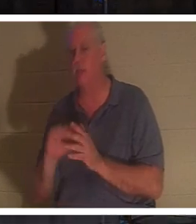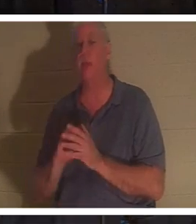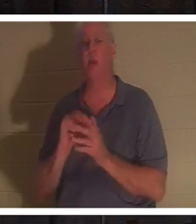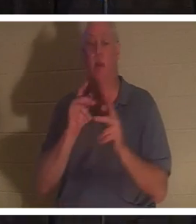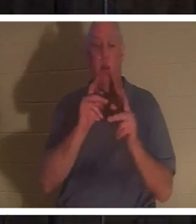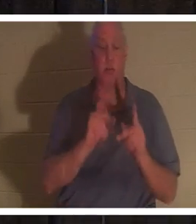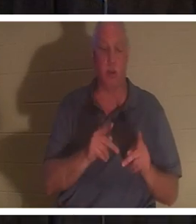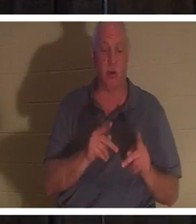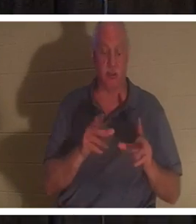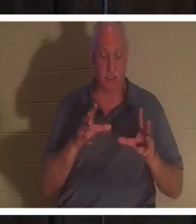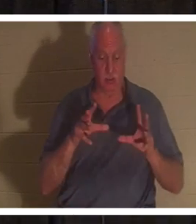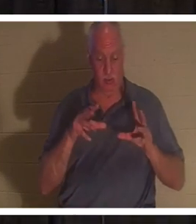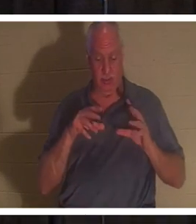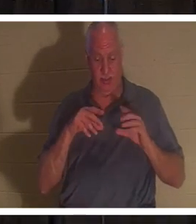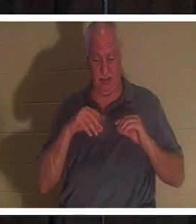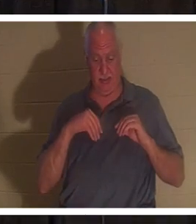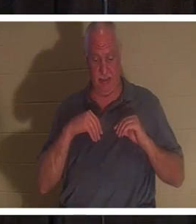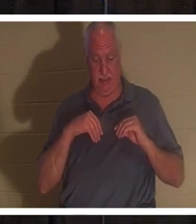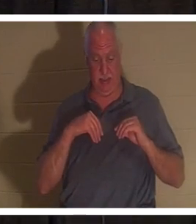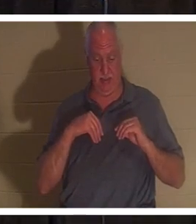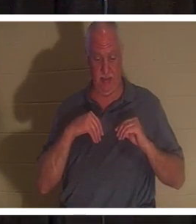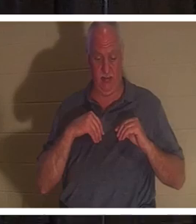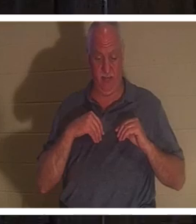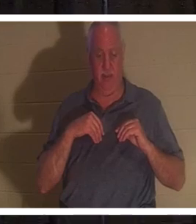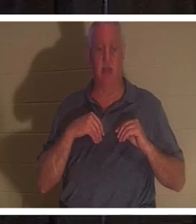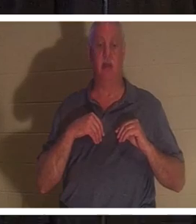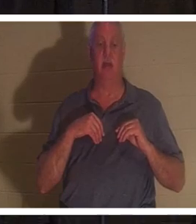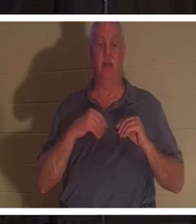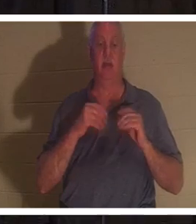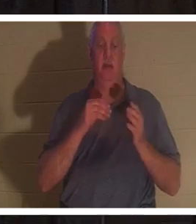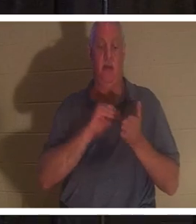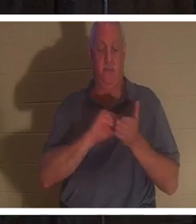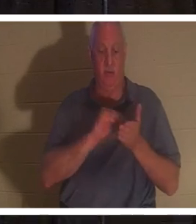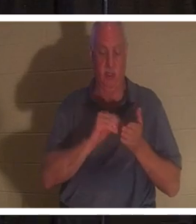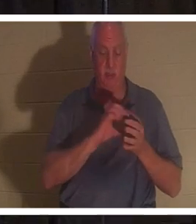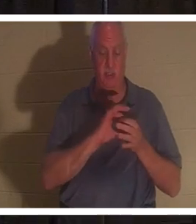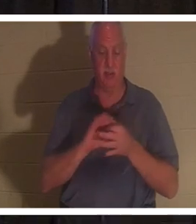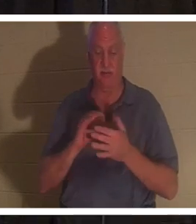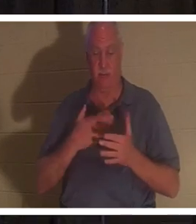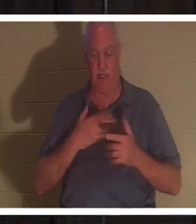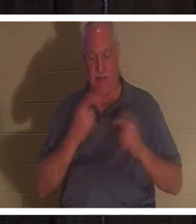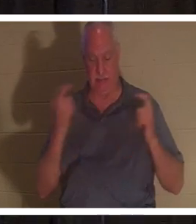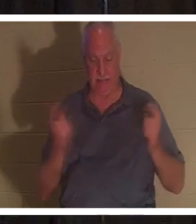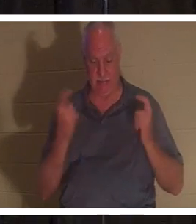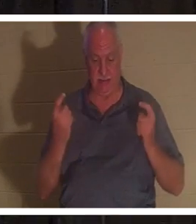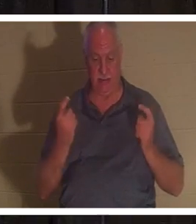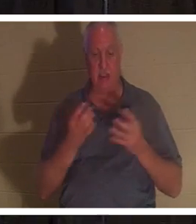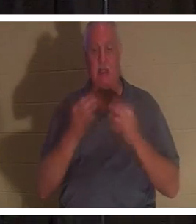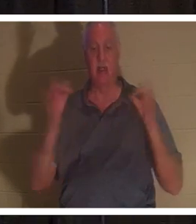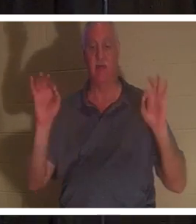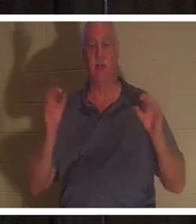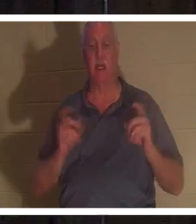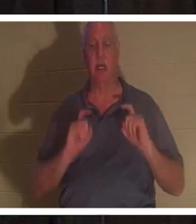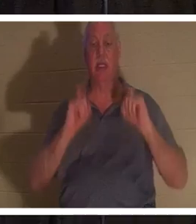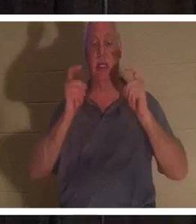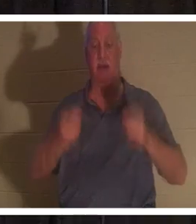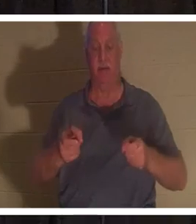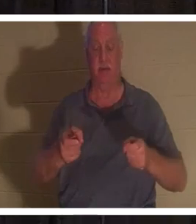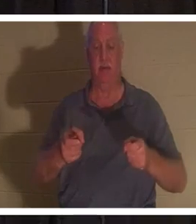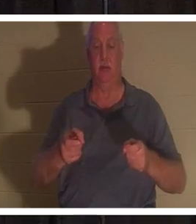주 예수께서 값없이 선물로 주신 죄 사함을 받은 사람입니다